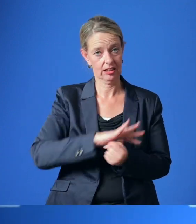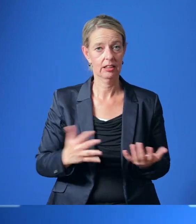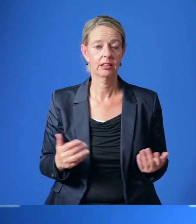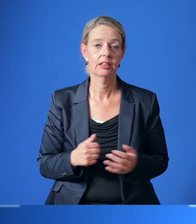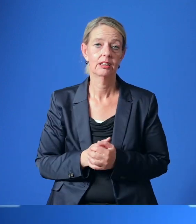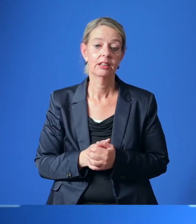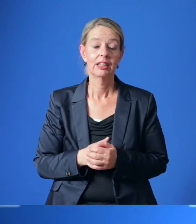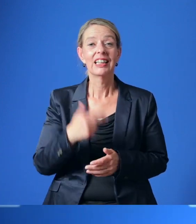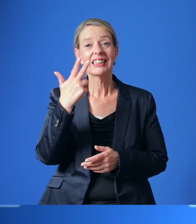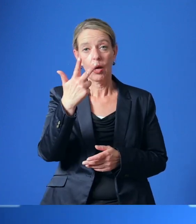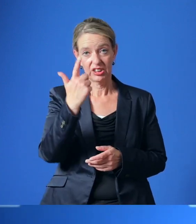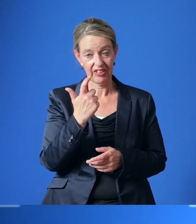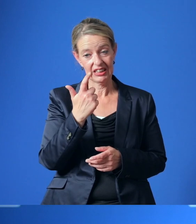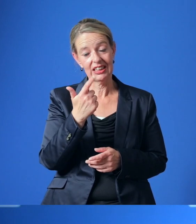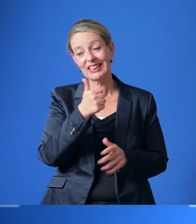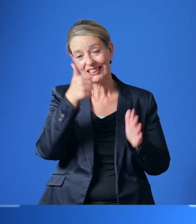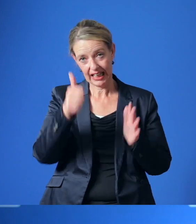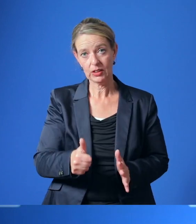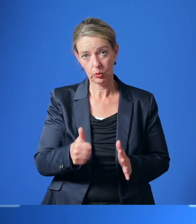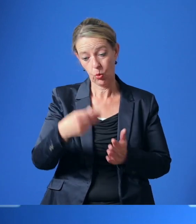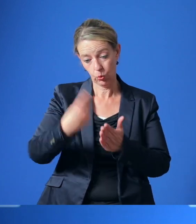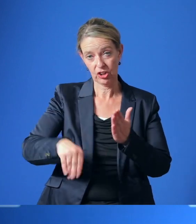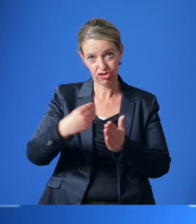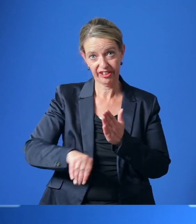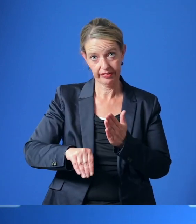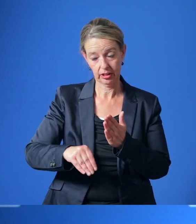Über 23.600 Unterschriften wurden gesammelt und mir übergeben.